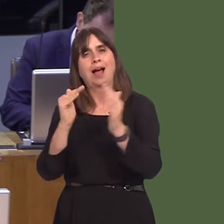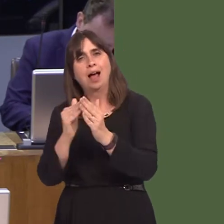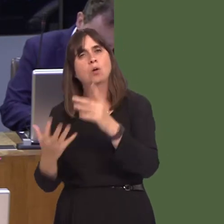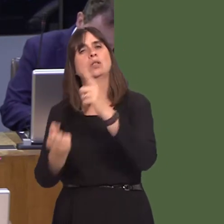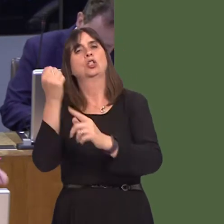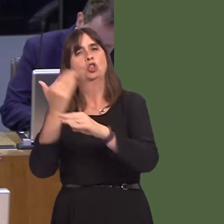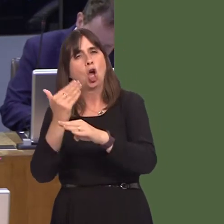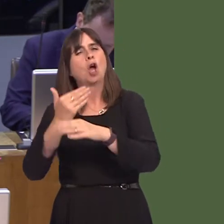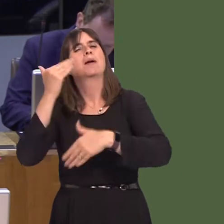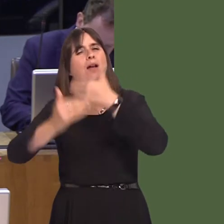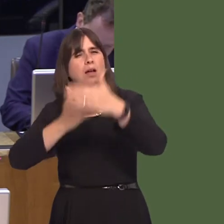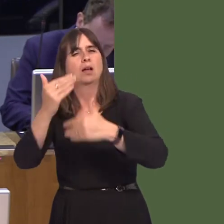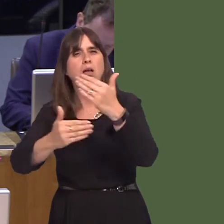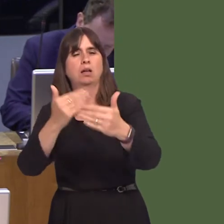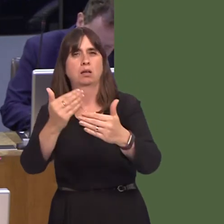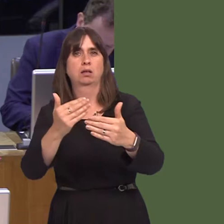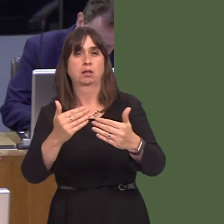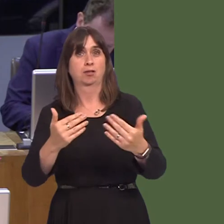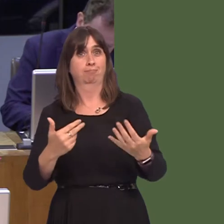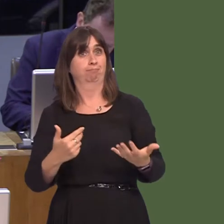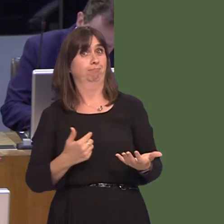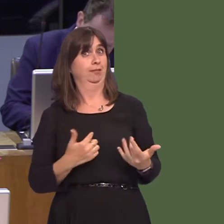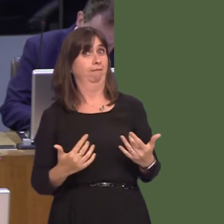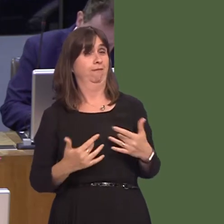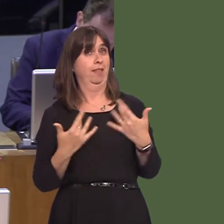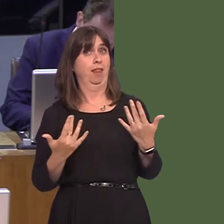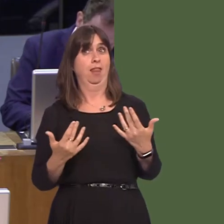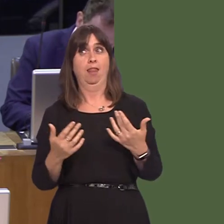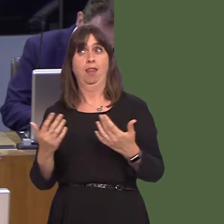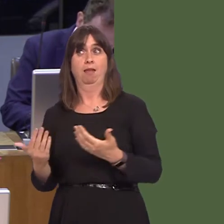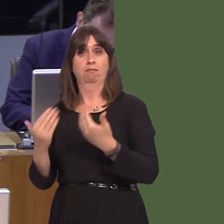So, First Minister, I'm yet to be persuaded that there is a case for devolution of the